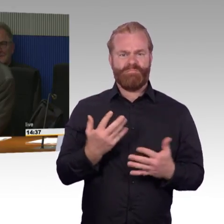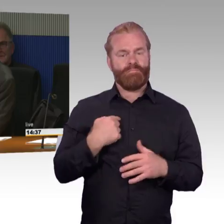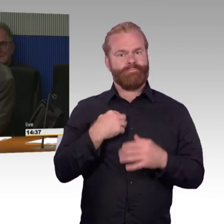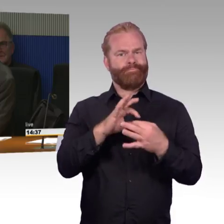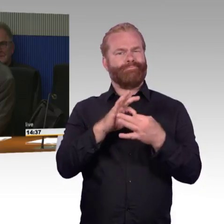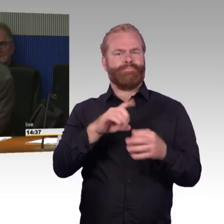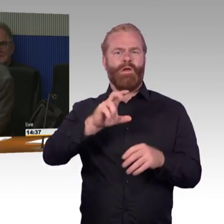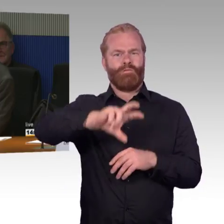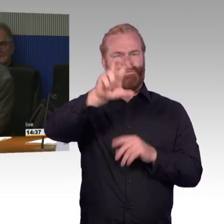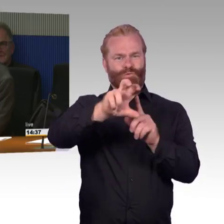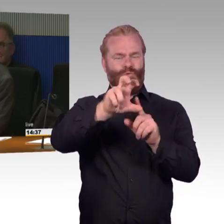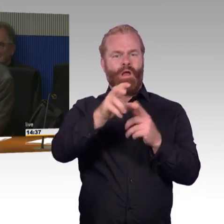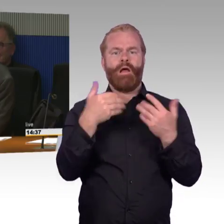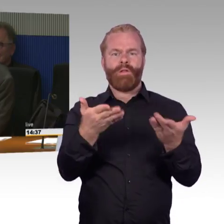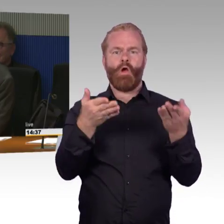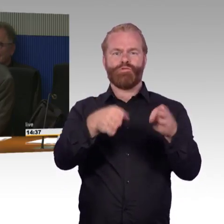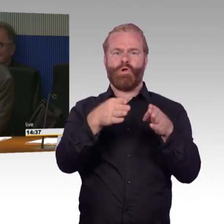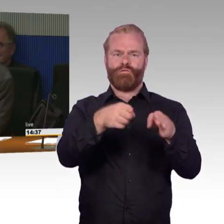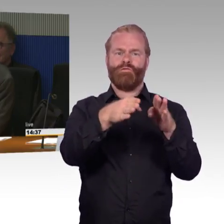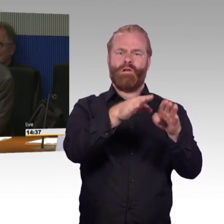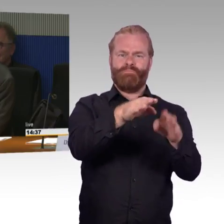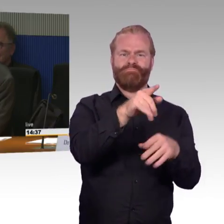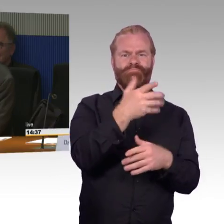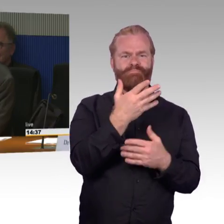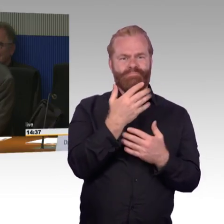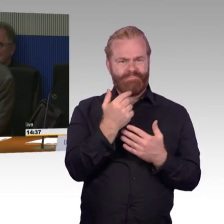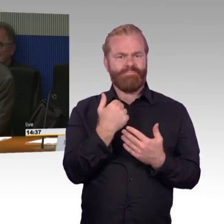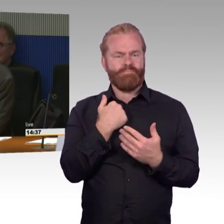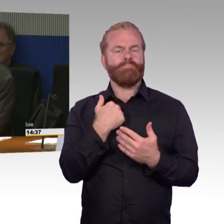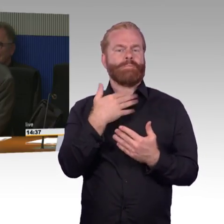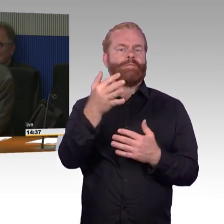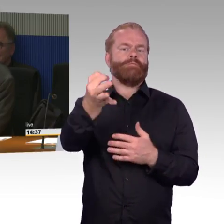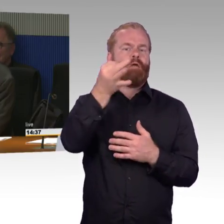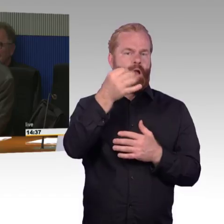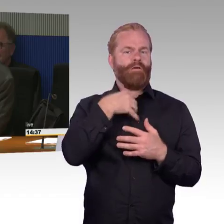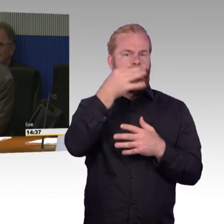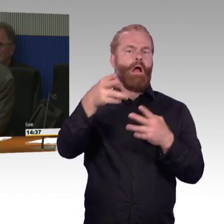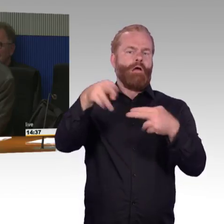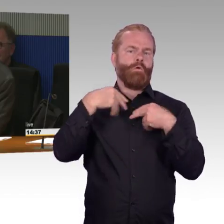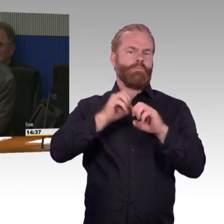und Rolltreppen eine Verfügbarkeit von 97 Prozent gegeben wäre inzwischen durch die Digitalisierung,